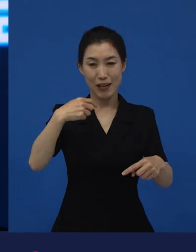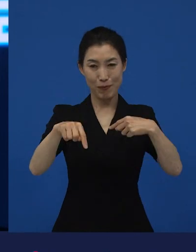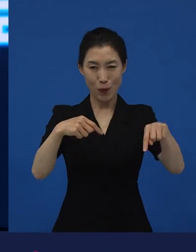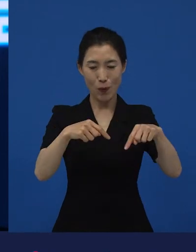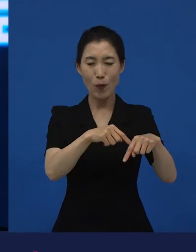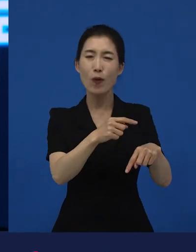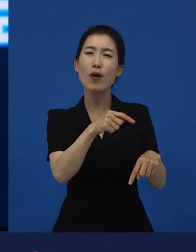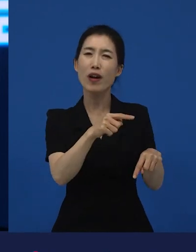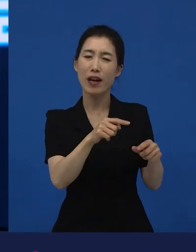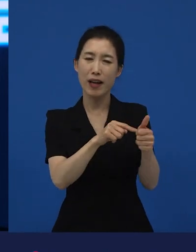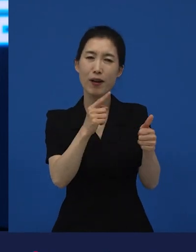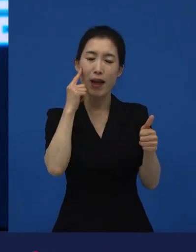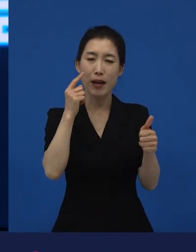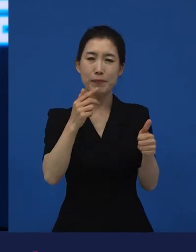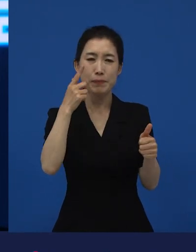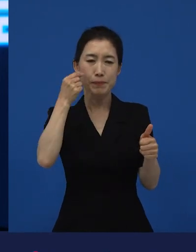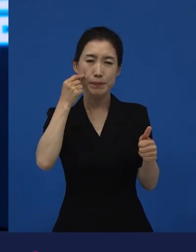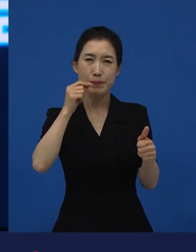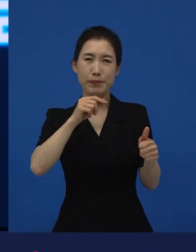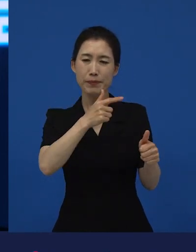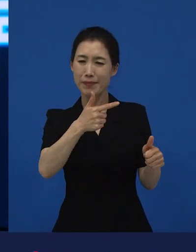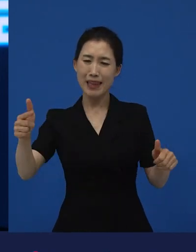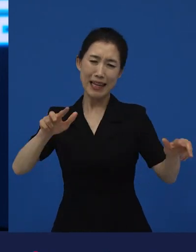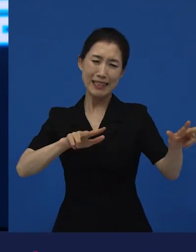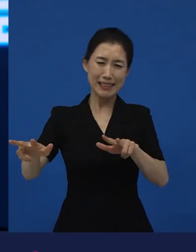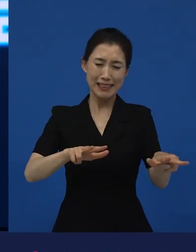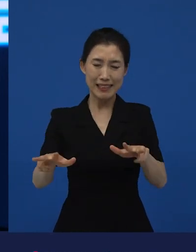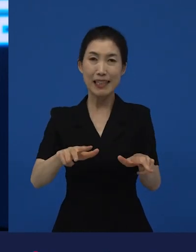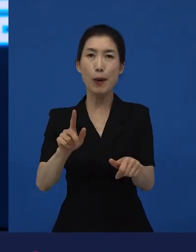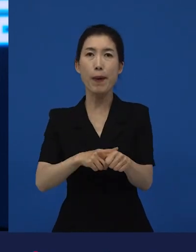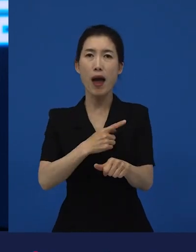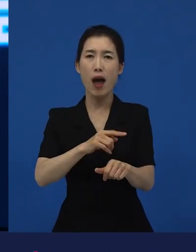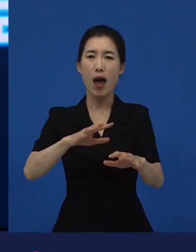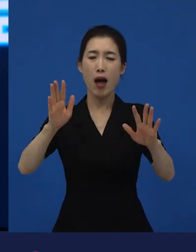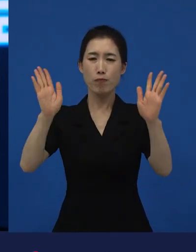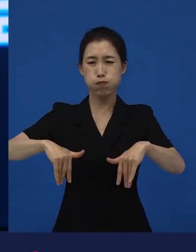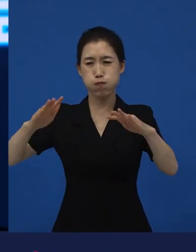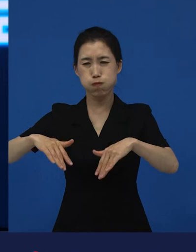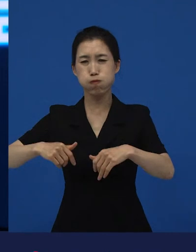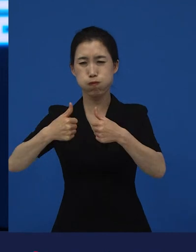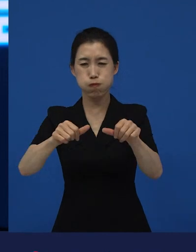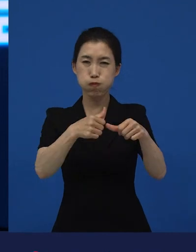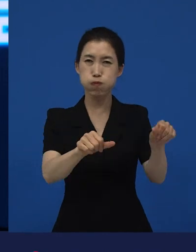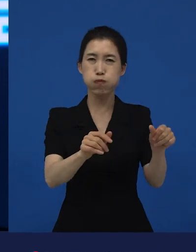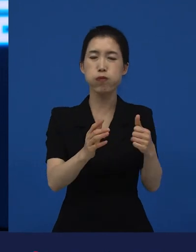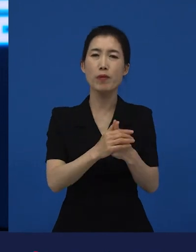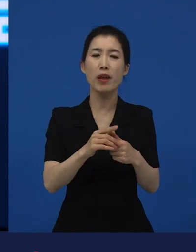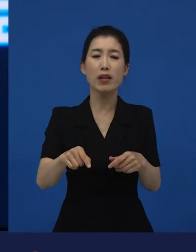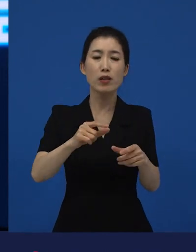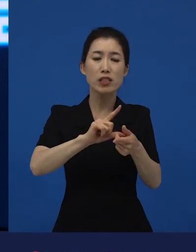대지진 이후. 굉장히 많이 망가지고 일본에서도 사람들이 기피하는 동네가 된 곳